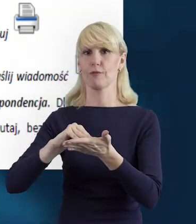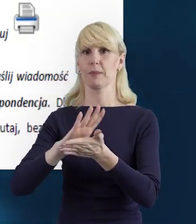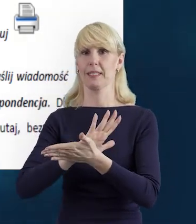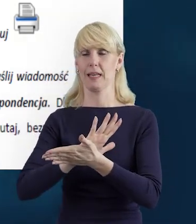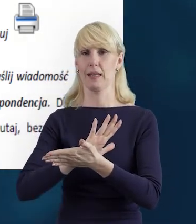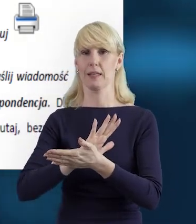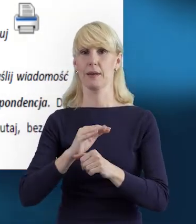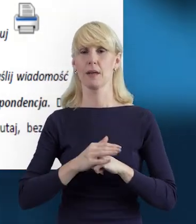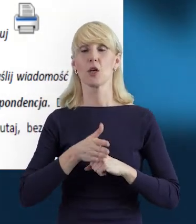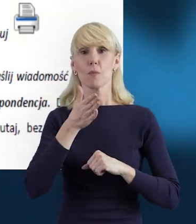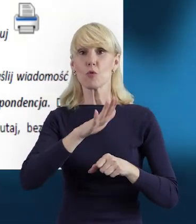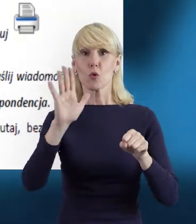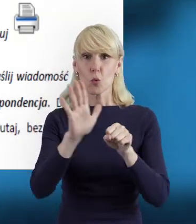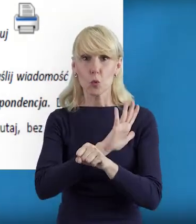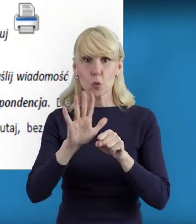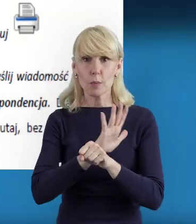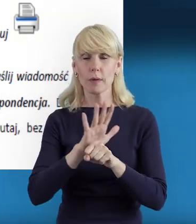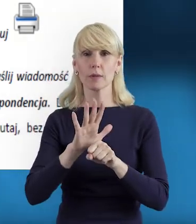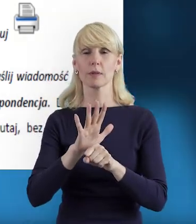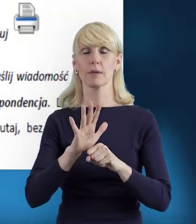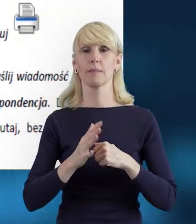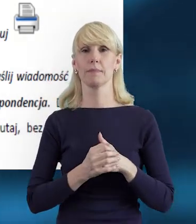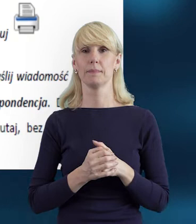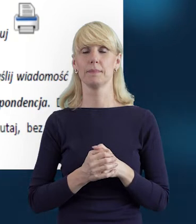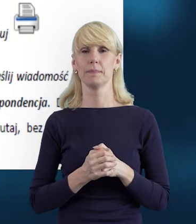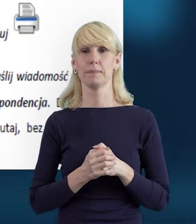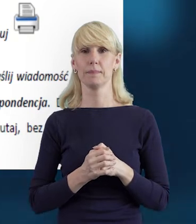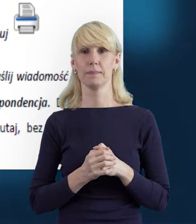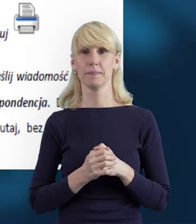Po uzupełnieniu danych, które właśnie wprowadziliśmy,